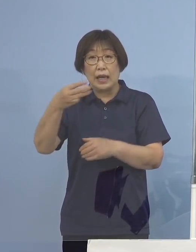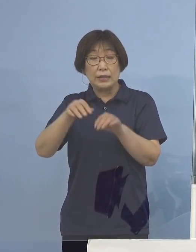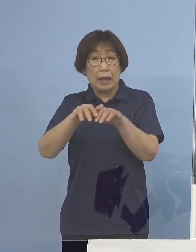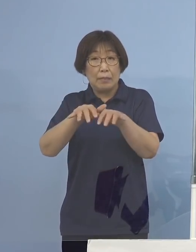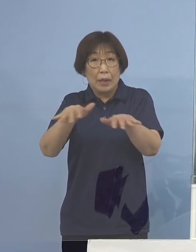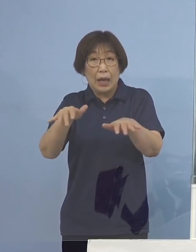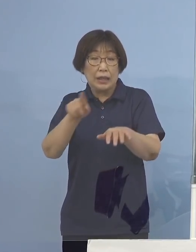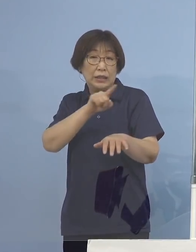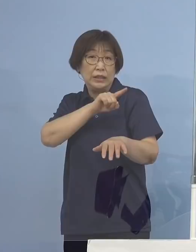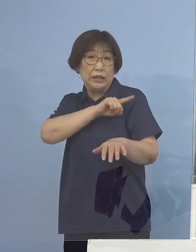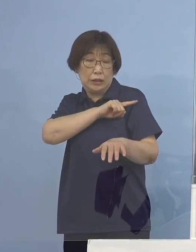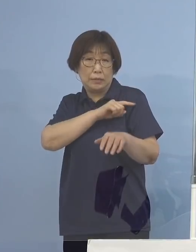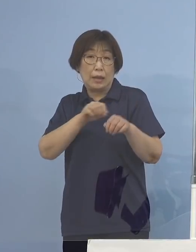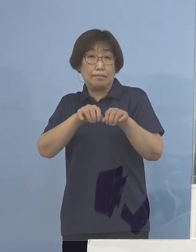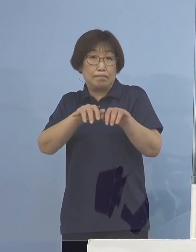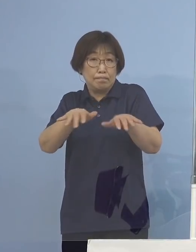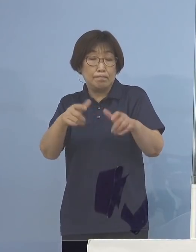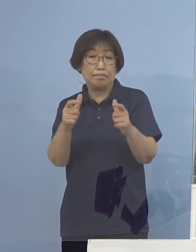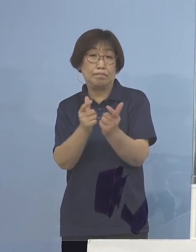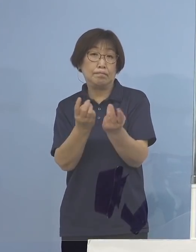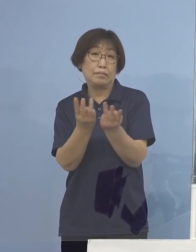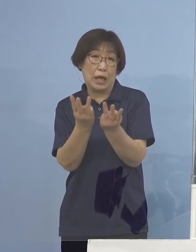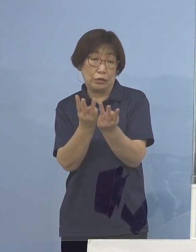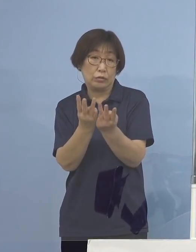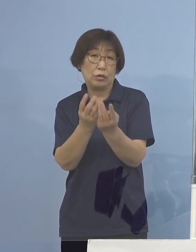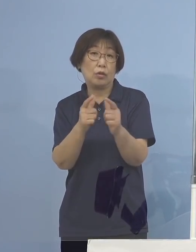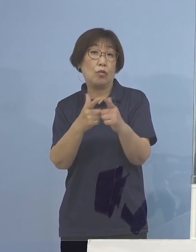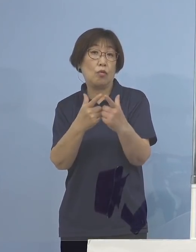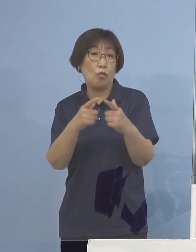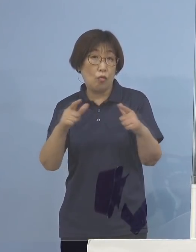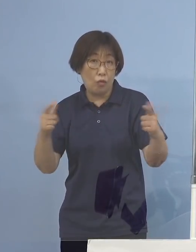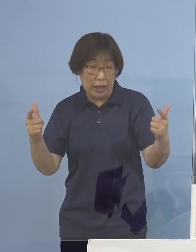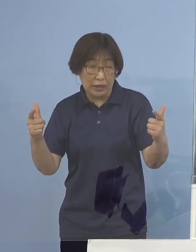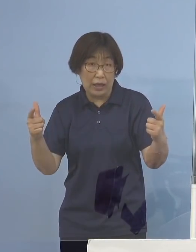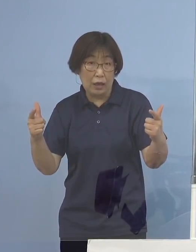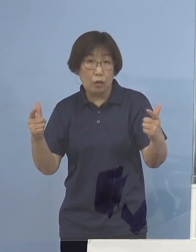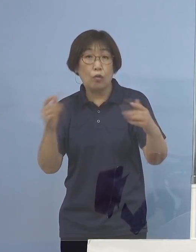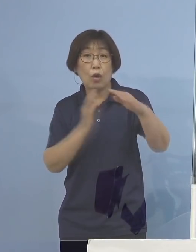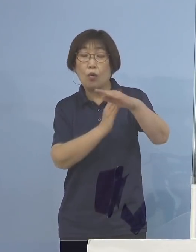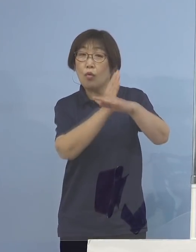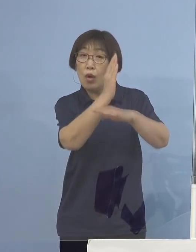それをはるかに超えるのではないかと 言われていたものが確実に超えている